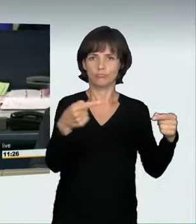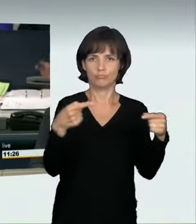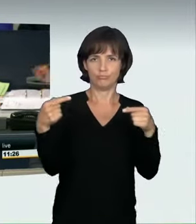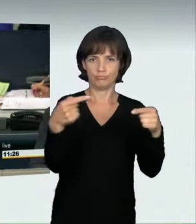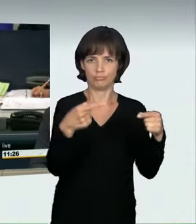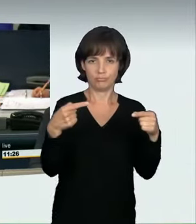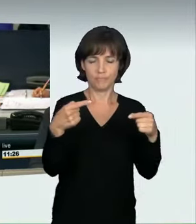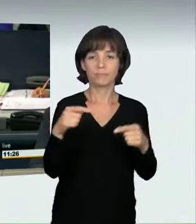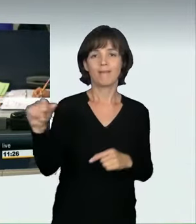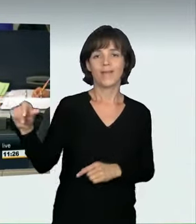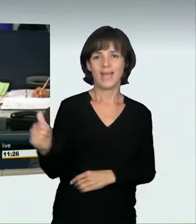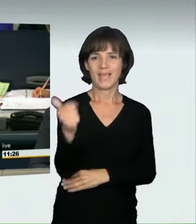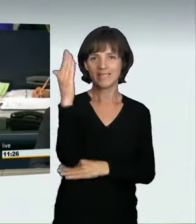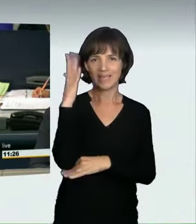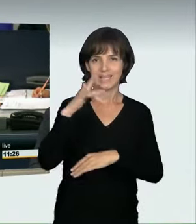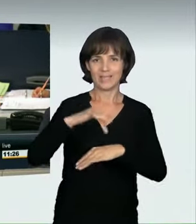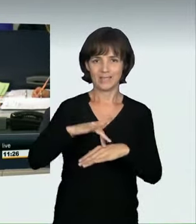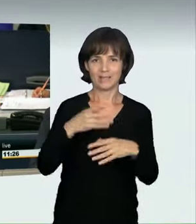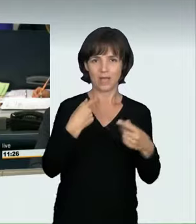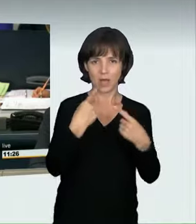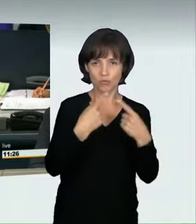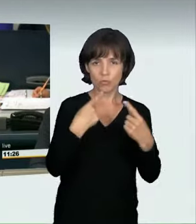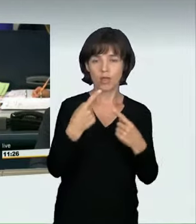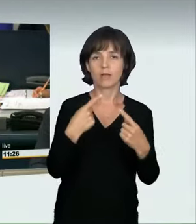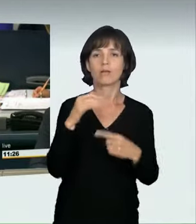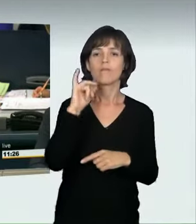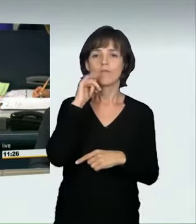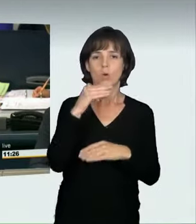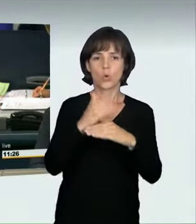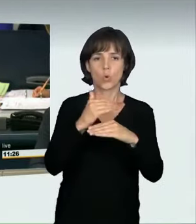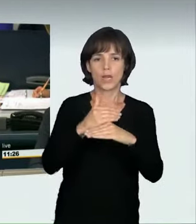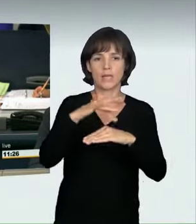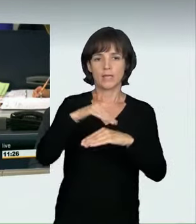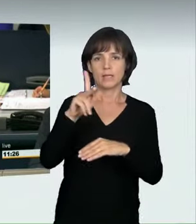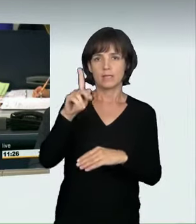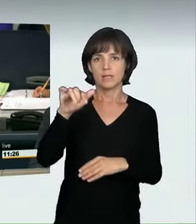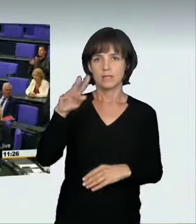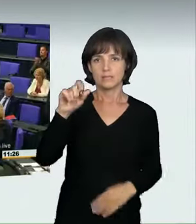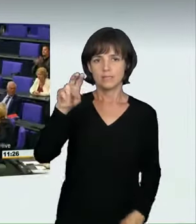Als erste Rednerin in der Aussprache hat die Kollegin Kirsten Lühmann für die SPD-Fraktion das Wort.